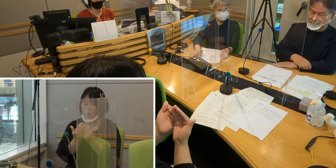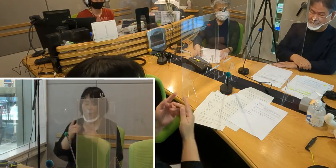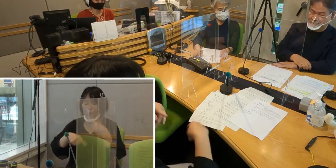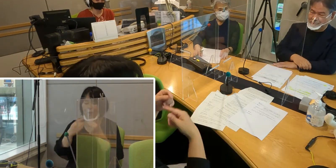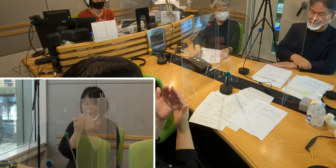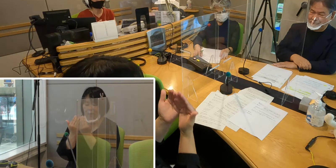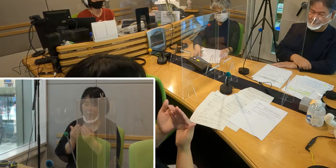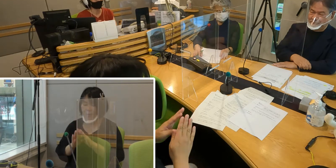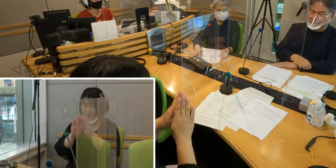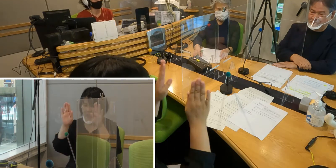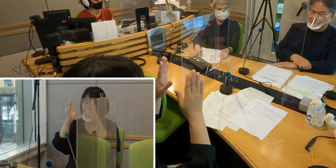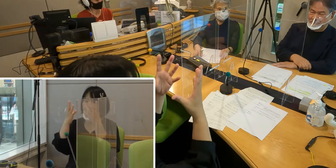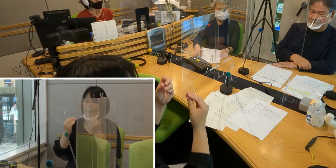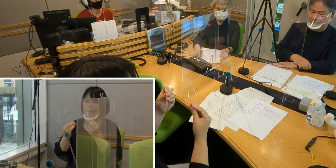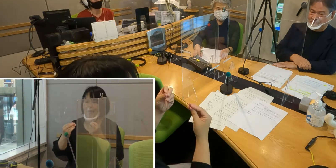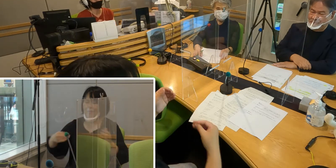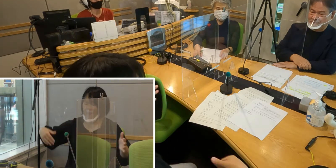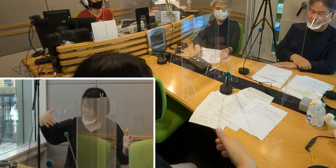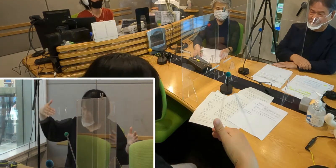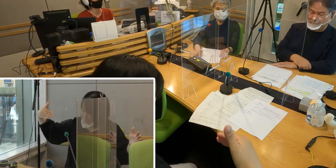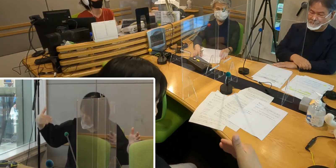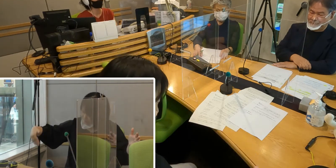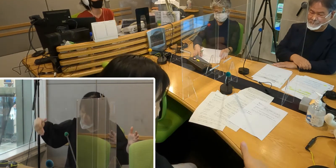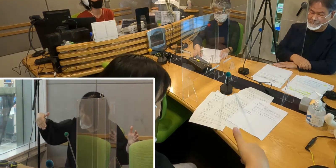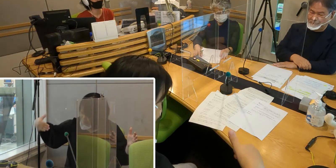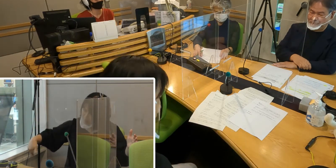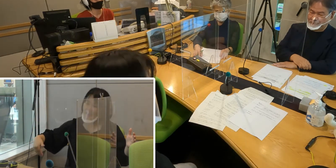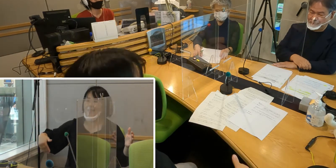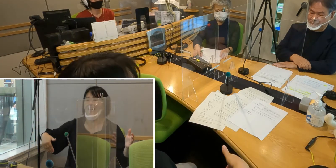まだまだ本当に不慣れなんですけれどもね